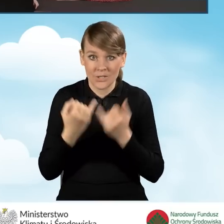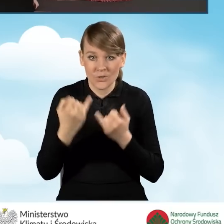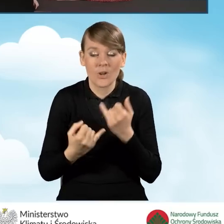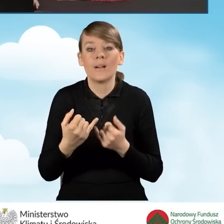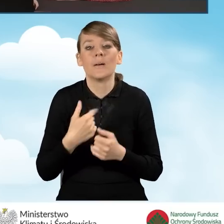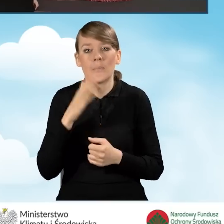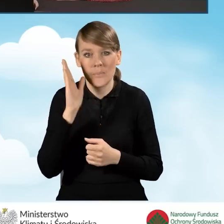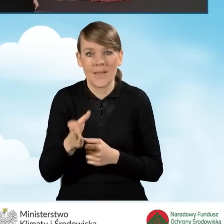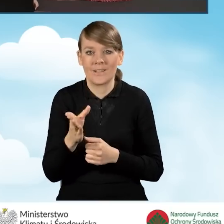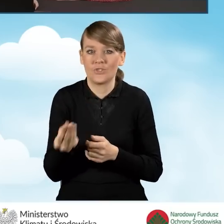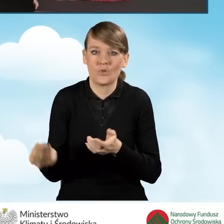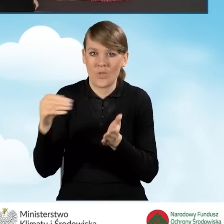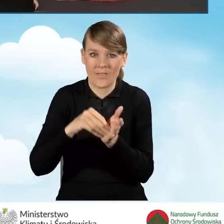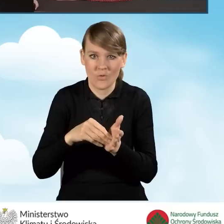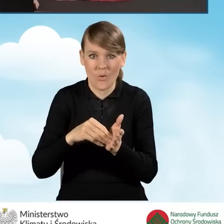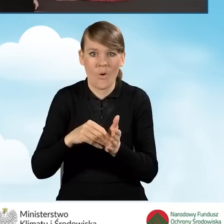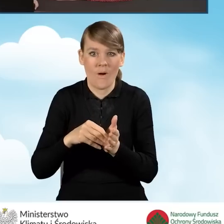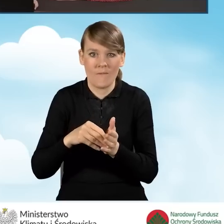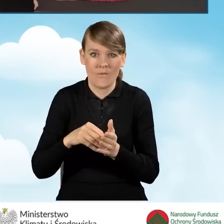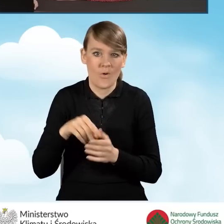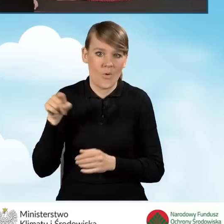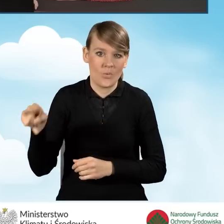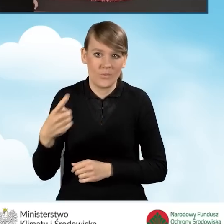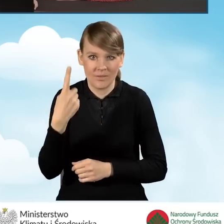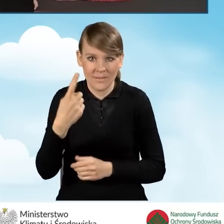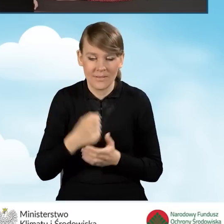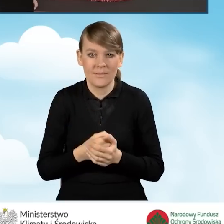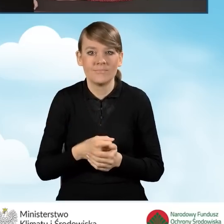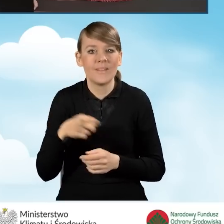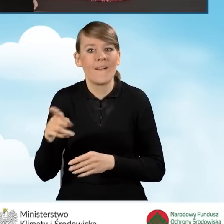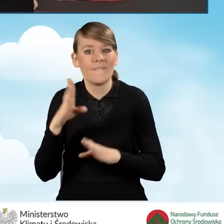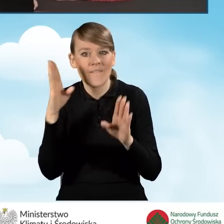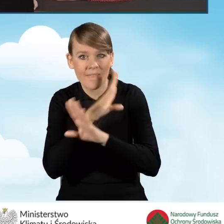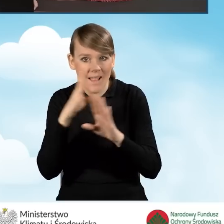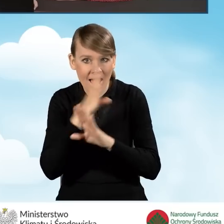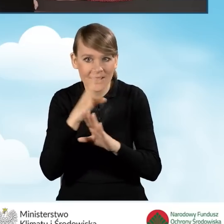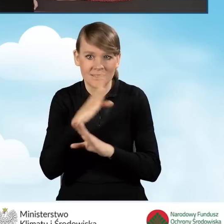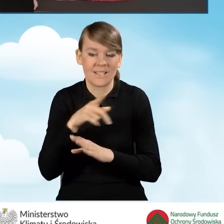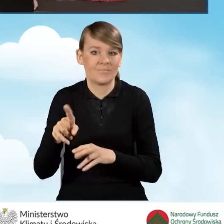będzie dodatkowo obejmować jeden z poniższych elementów, takich jak wentylacja mechaniczna z odzyskiem ciepła,